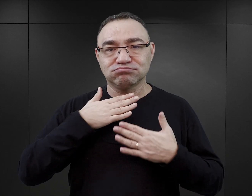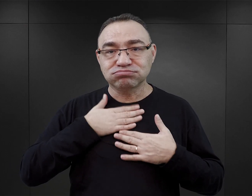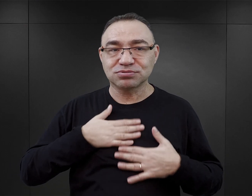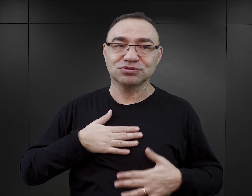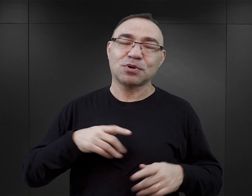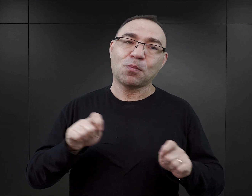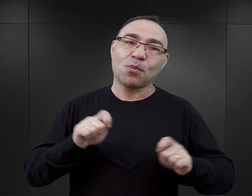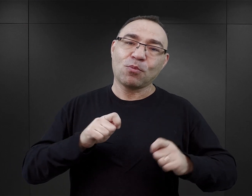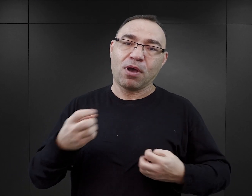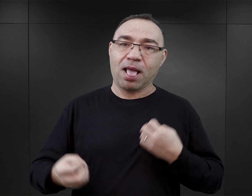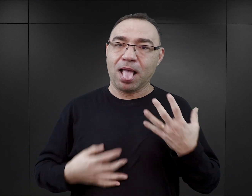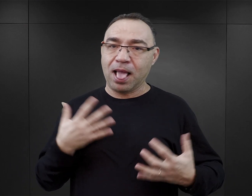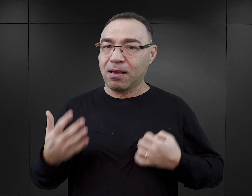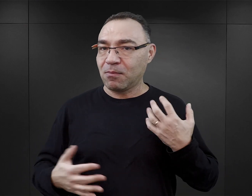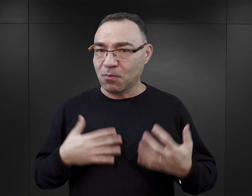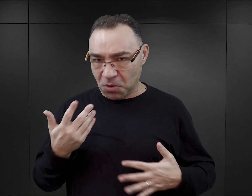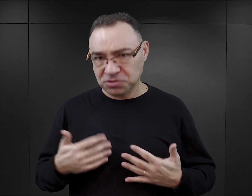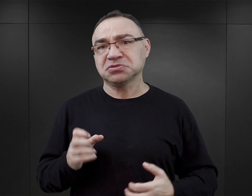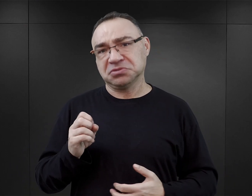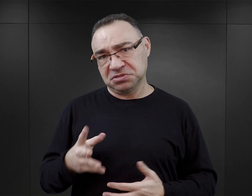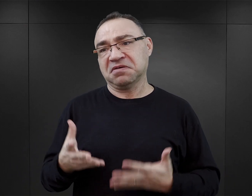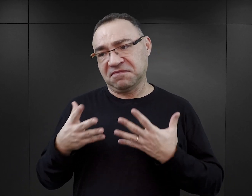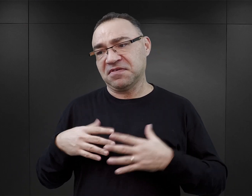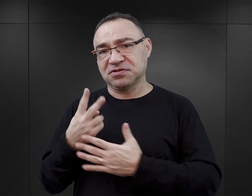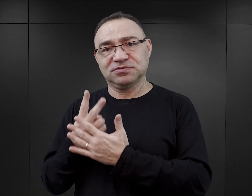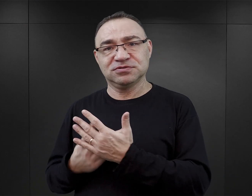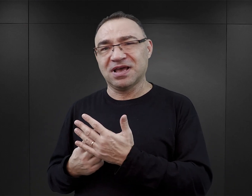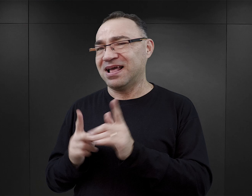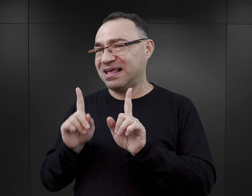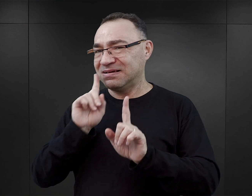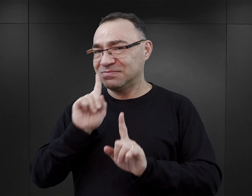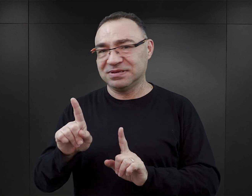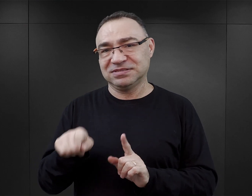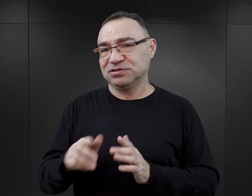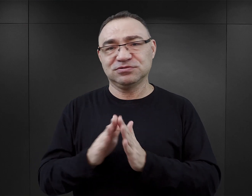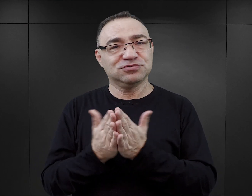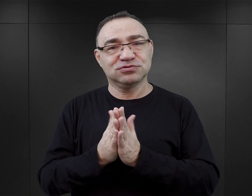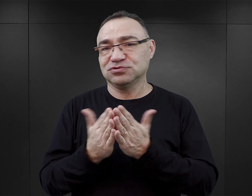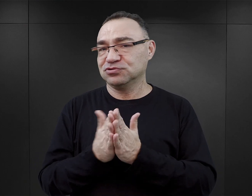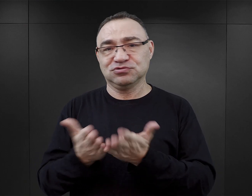i ma pobudzać jakieś emocje, no to tak. Tylko nie można oczekiwać od tego typu książek,